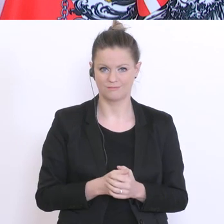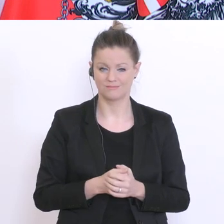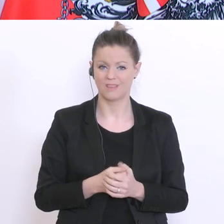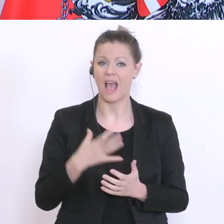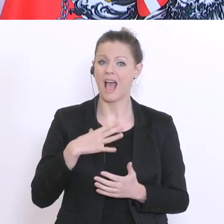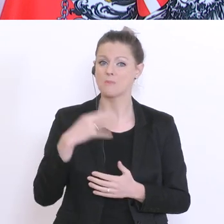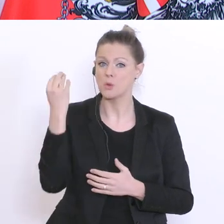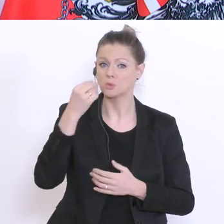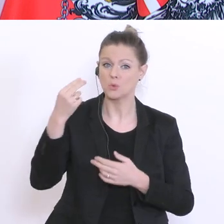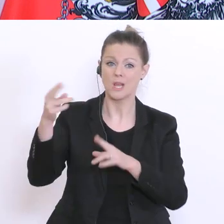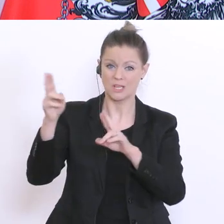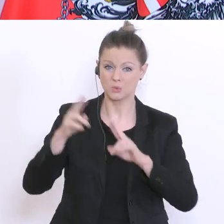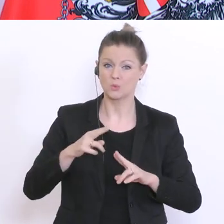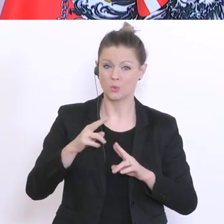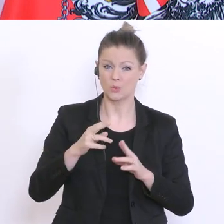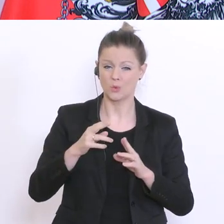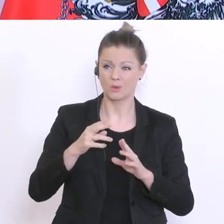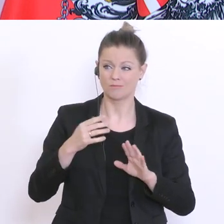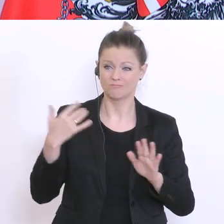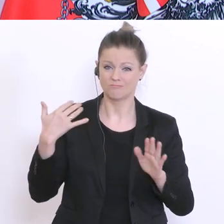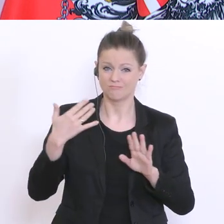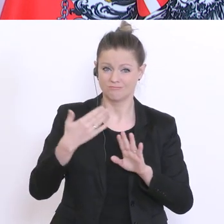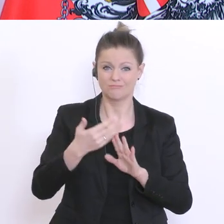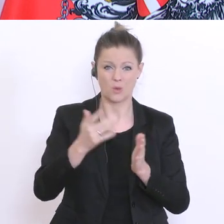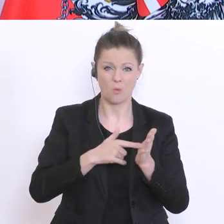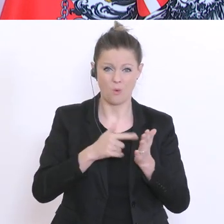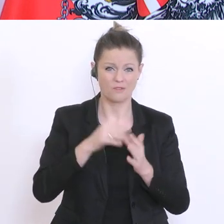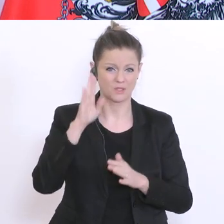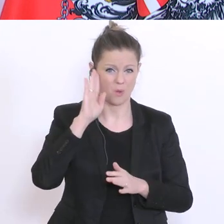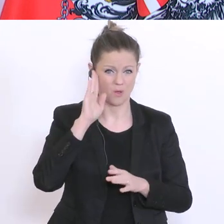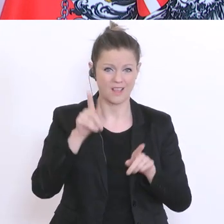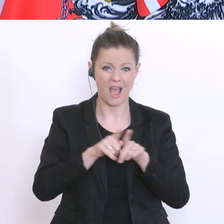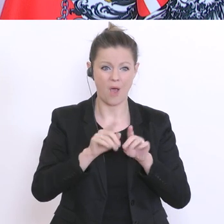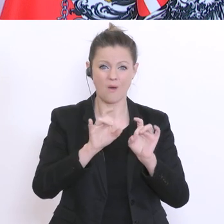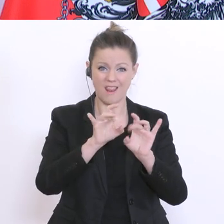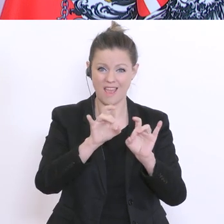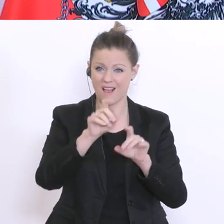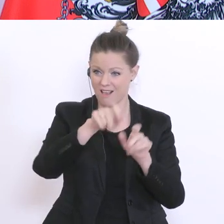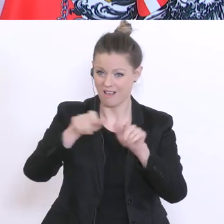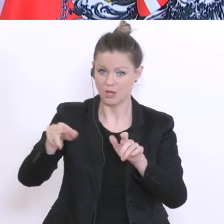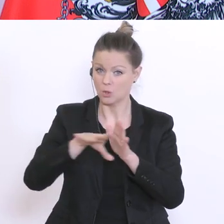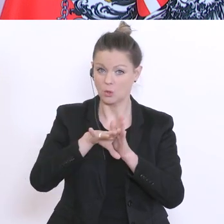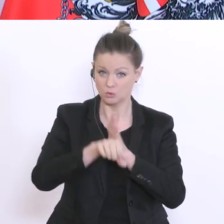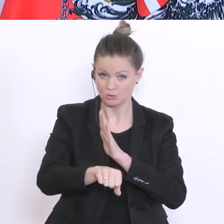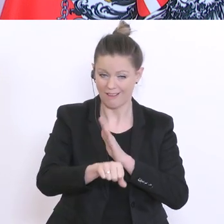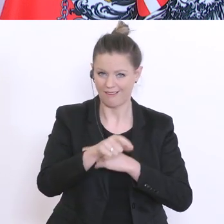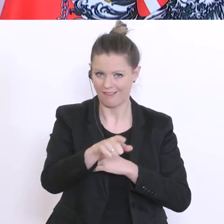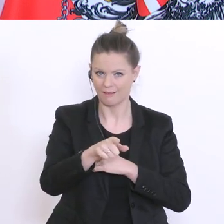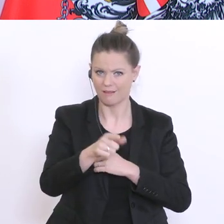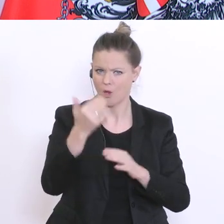was ich immer öfters höre. Und auch strenge Lehrer und Lehrerinnen erhalten eine Mail: es würde uns